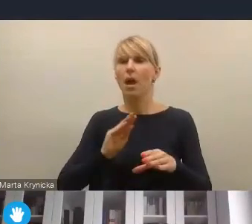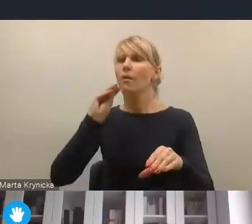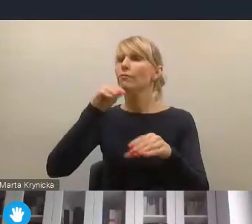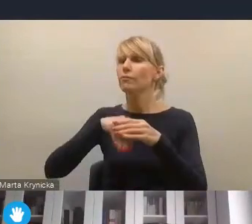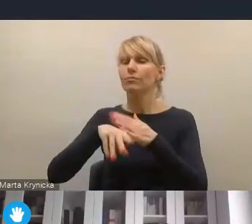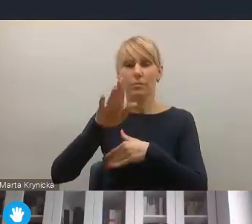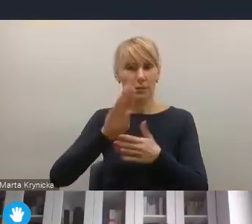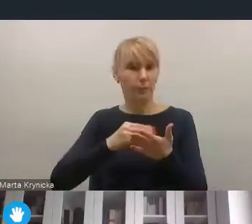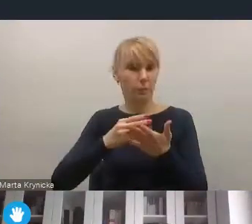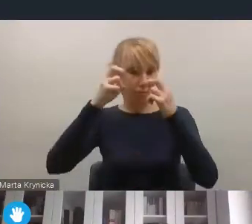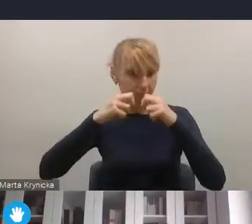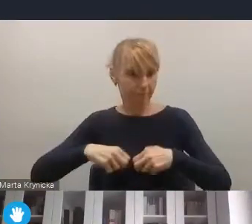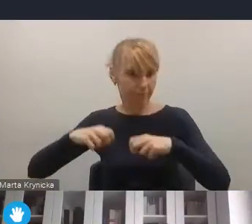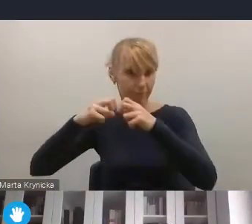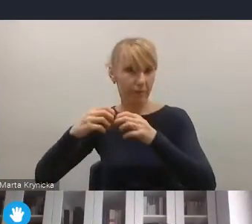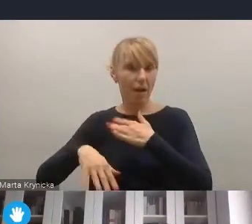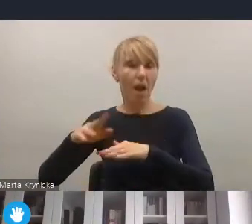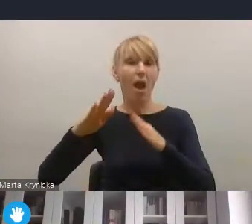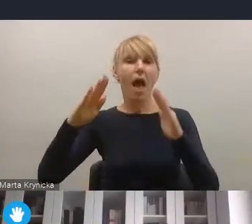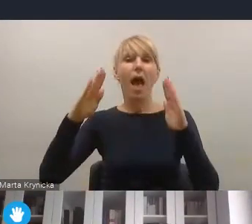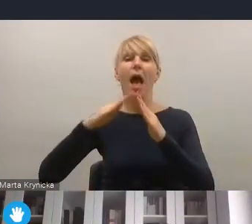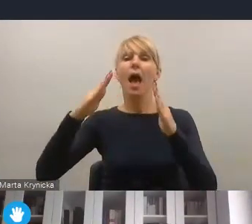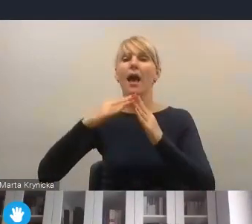które się na terenie miast i gmin znajdują. Reasumując zatem,